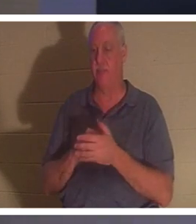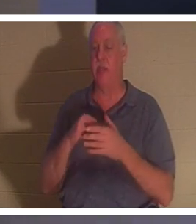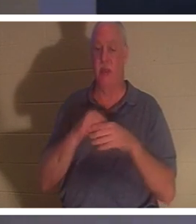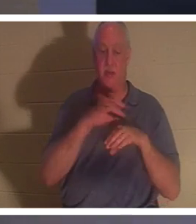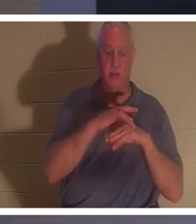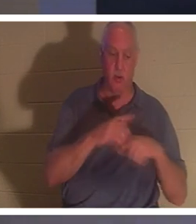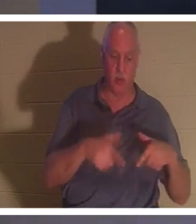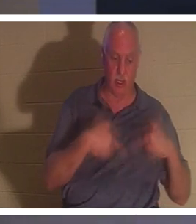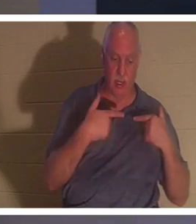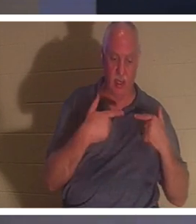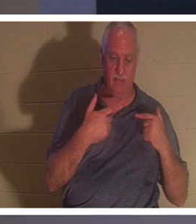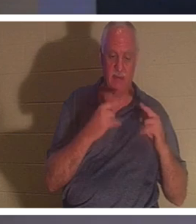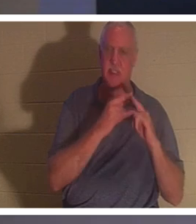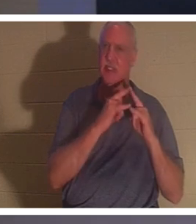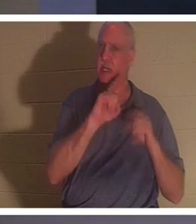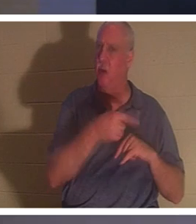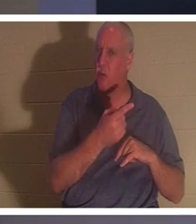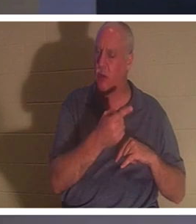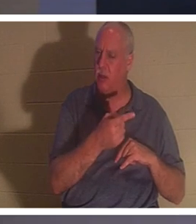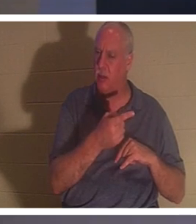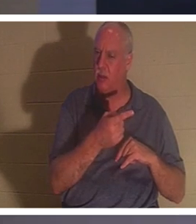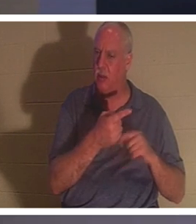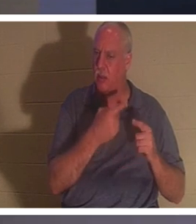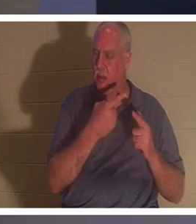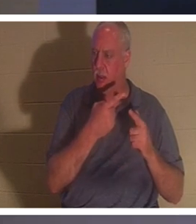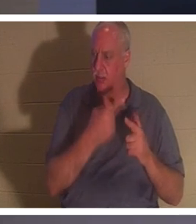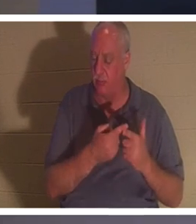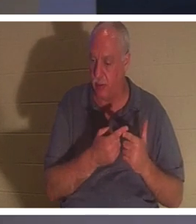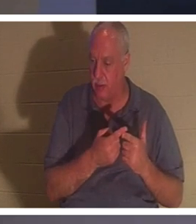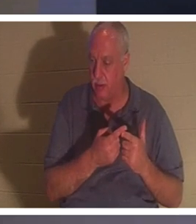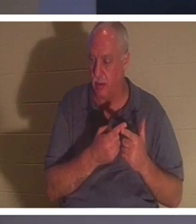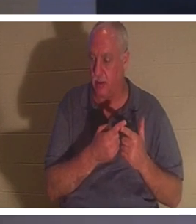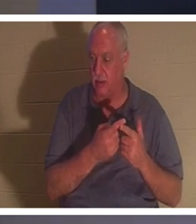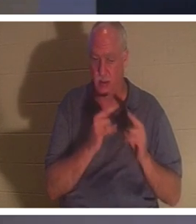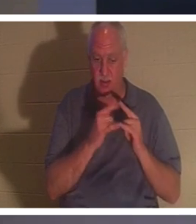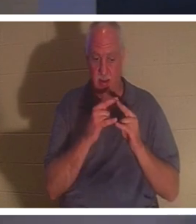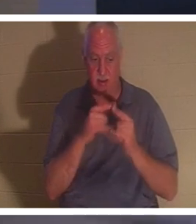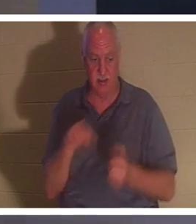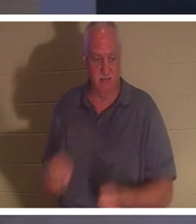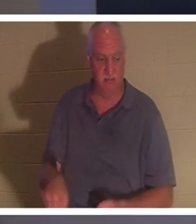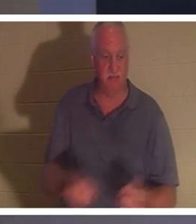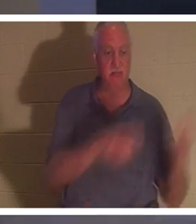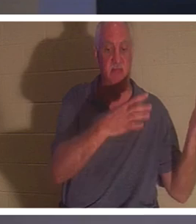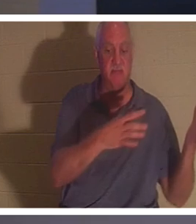सिर्फ एक तम्बू है। और एक बिंदु ऐसा आता है जहां हम तंबू के खूंटों को लात मारकर हटा देते हैं। हम तंबू गिरा देते हैं,